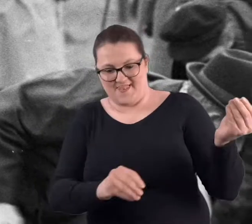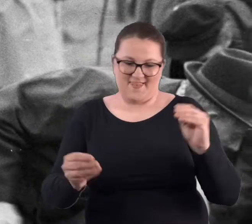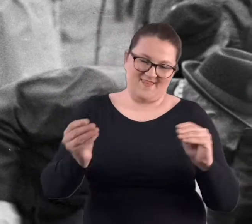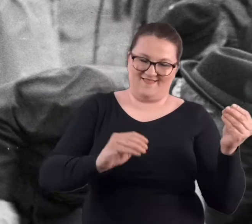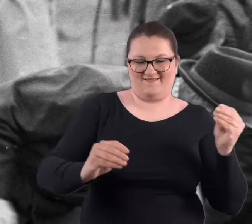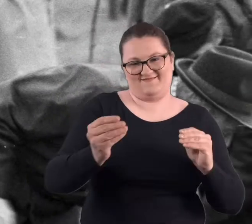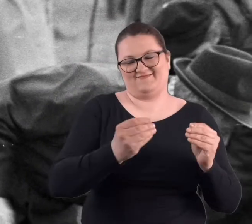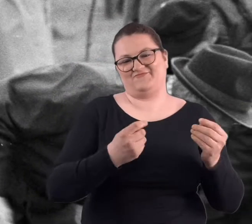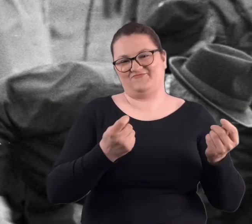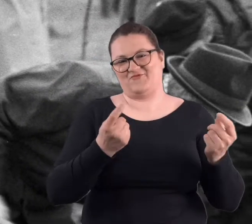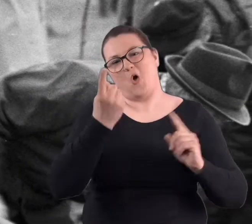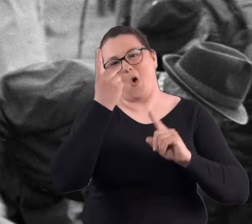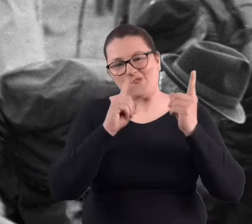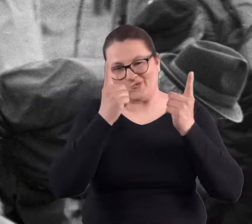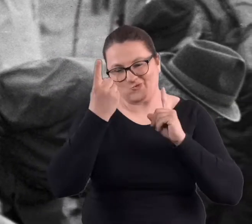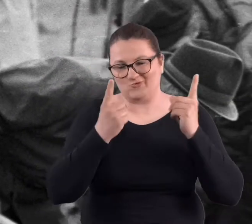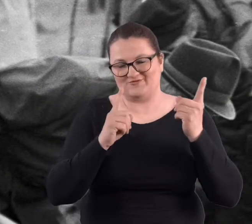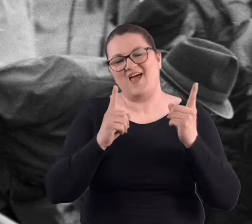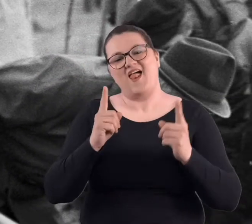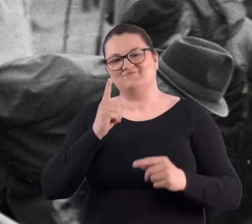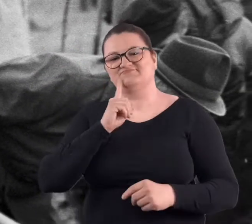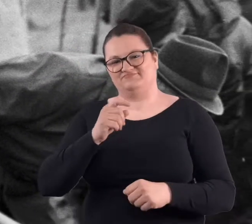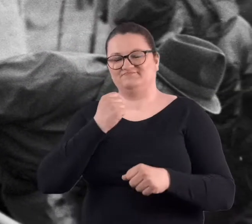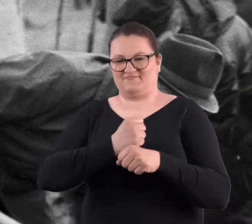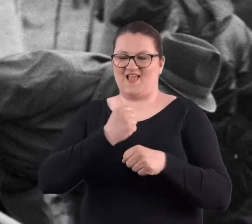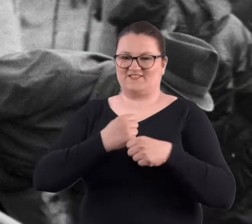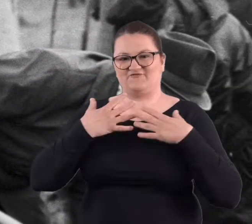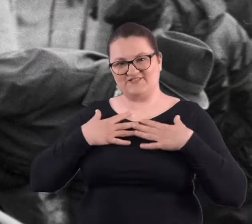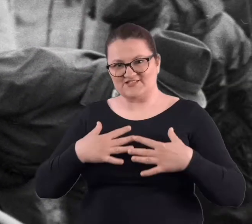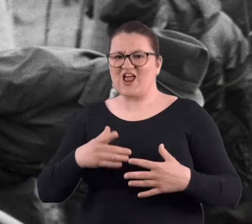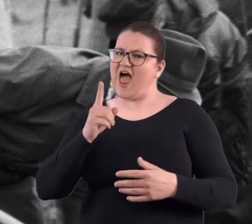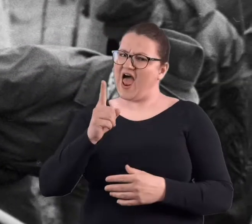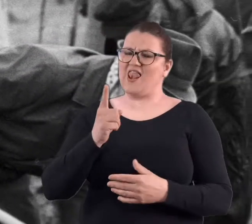w tych pracach ogrodniczych, ale była to praca fizyczna, ale